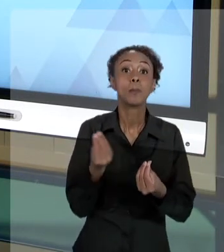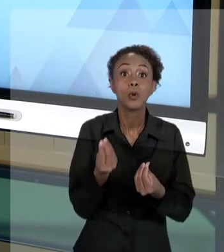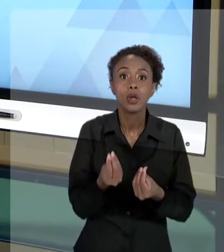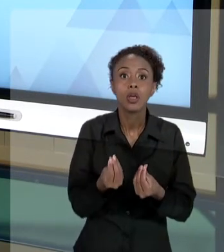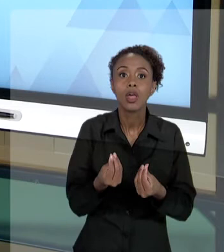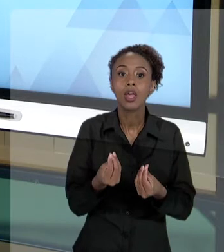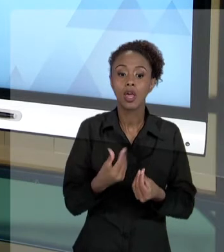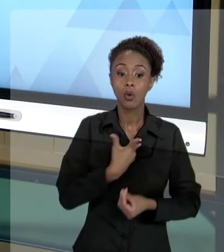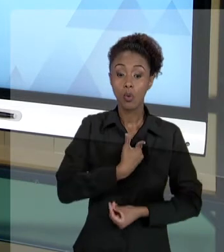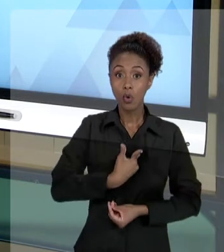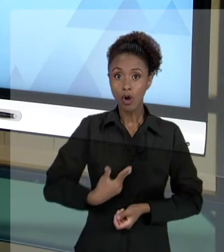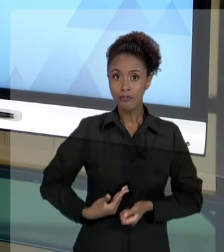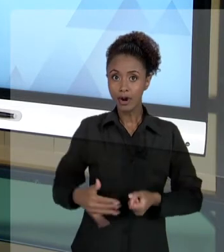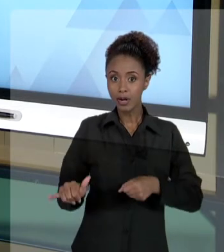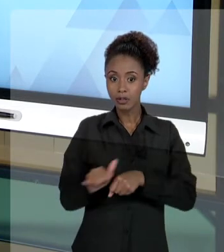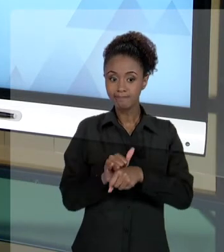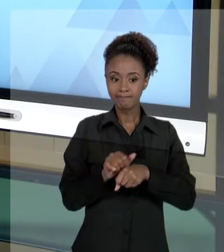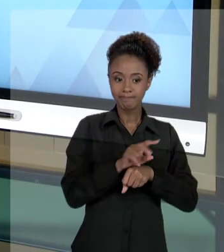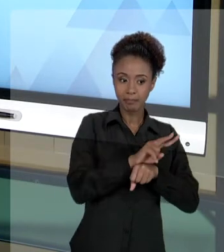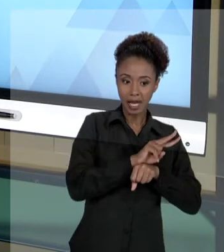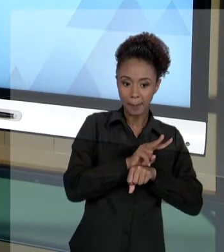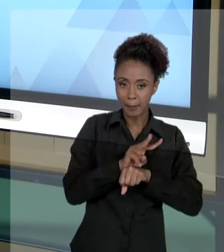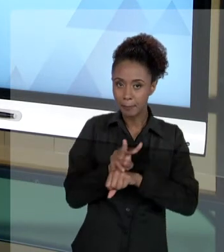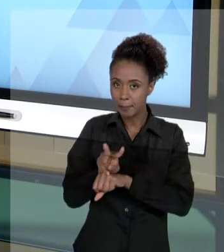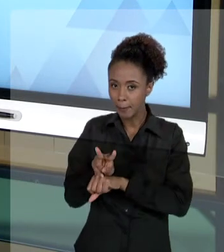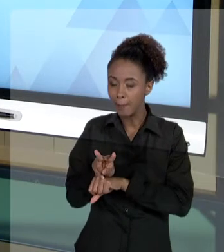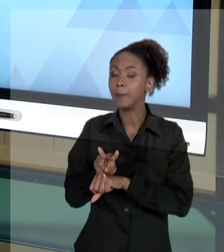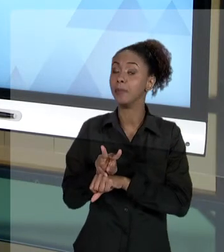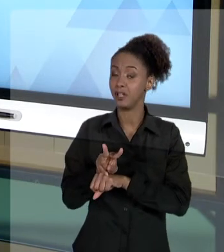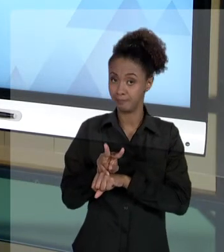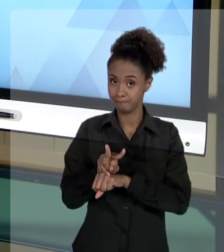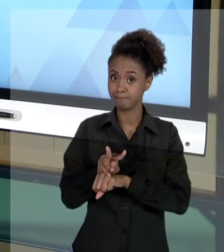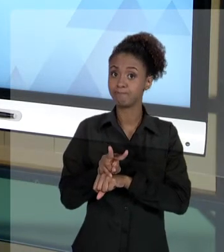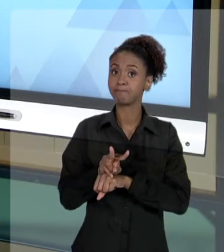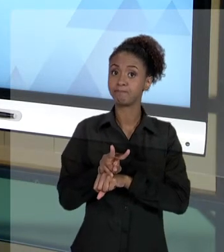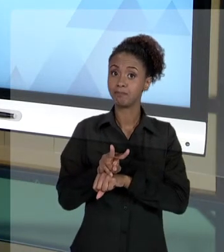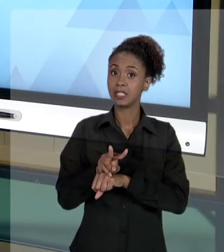DO ESTADO SÃO MUITO... PREOCUPANTES PARA O GESTOR